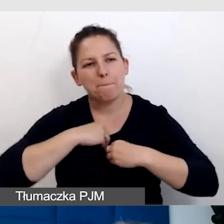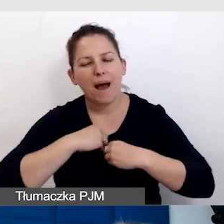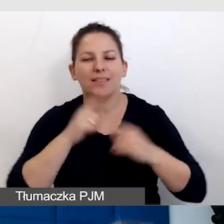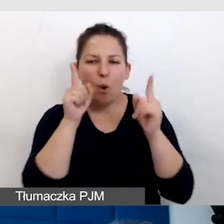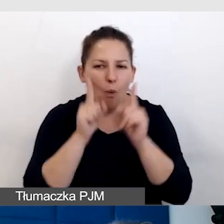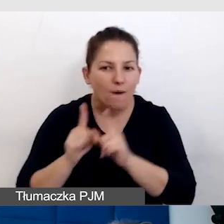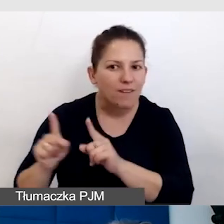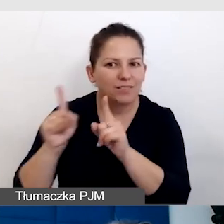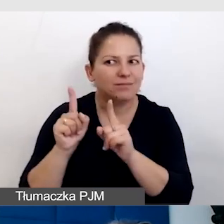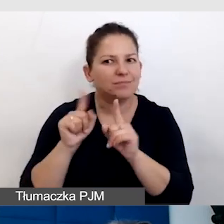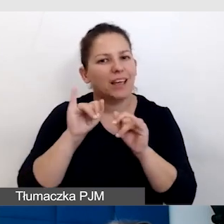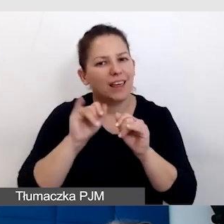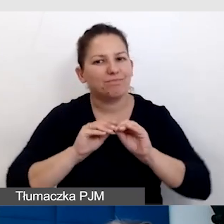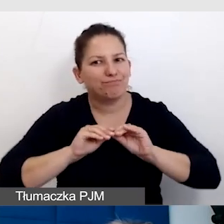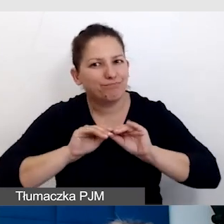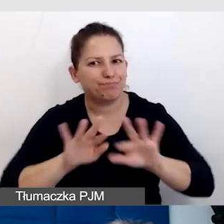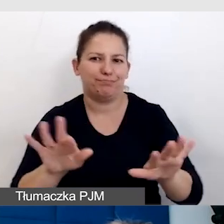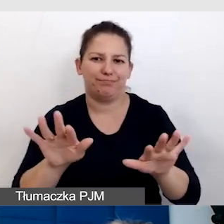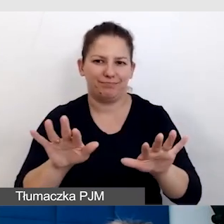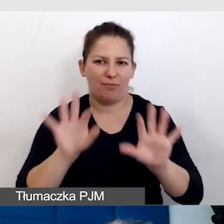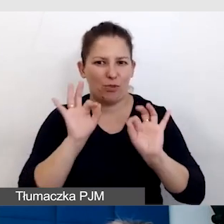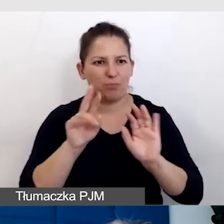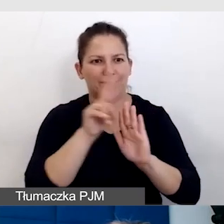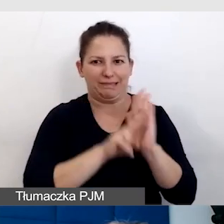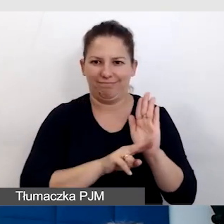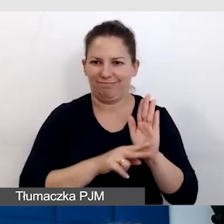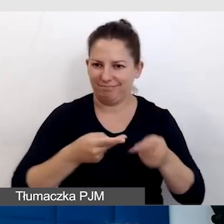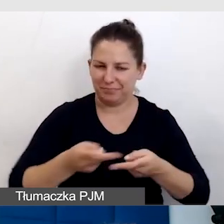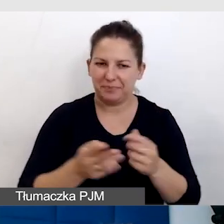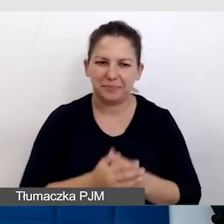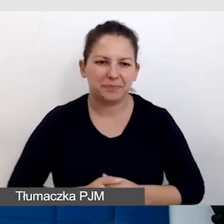i rozprzestrzenianie dobrze wypracowanych standardów.